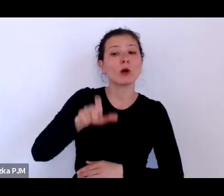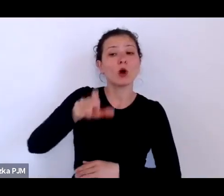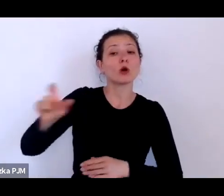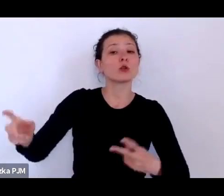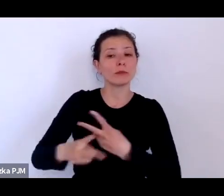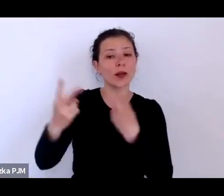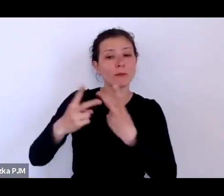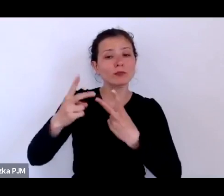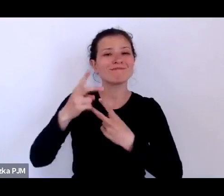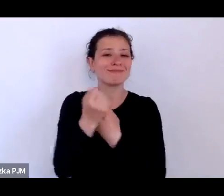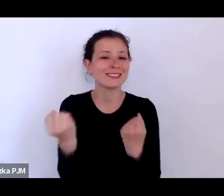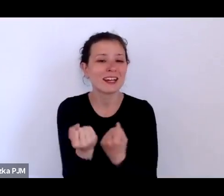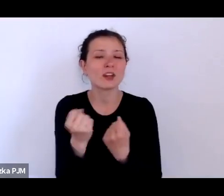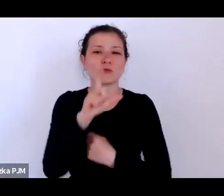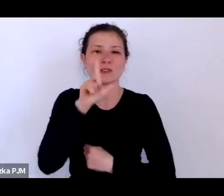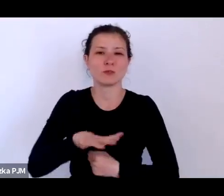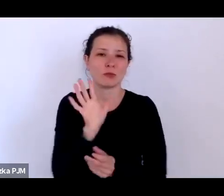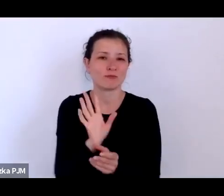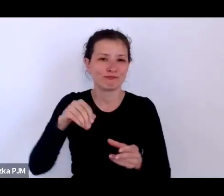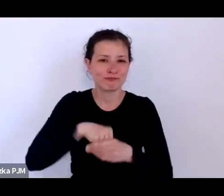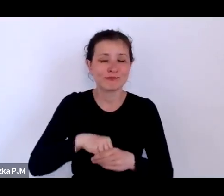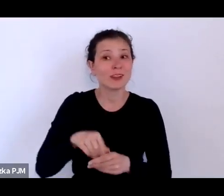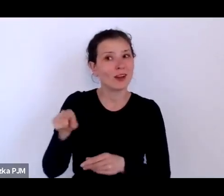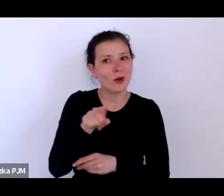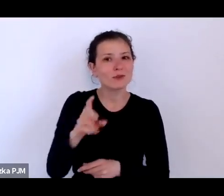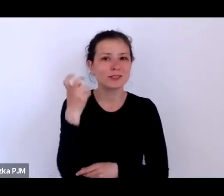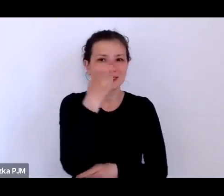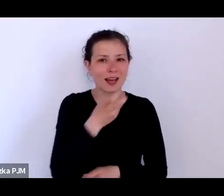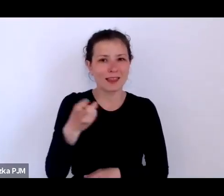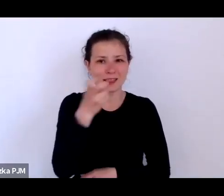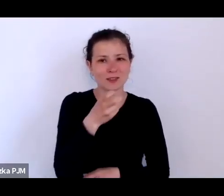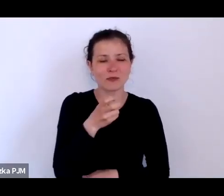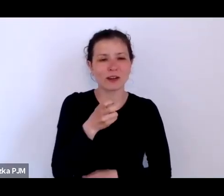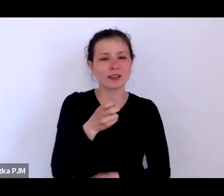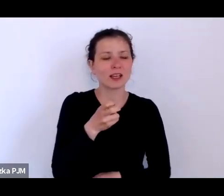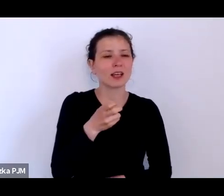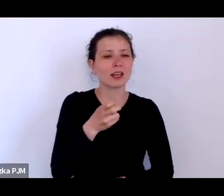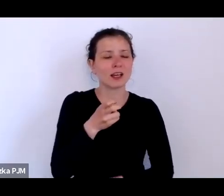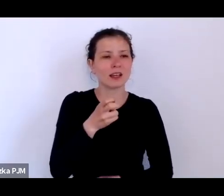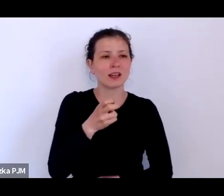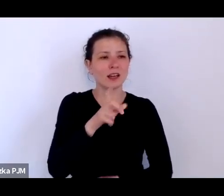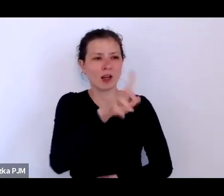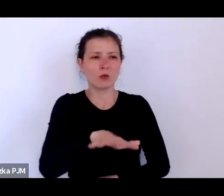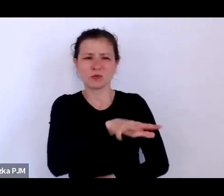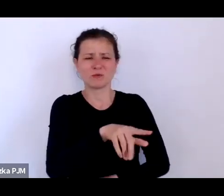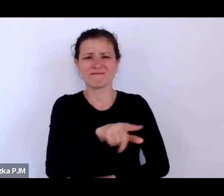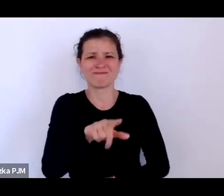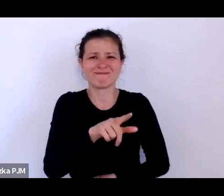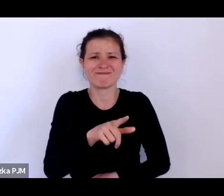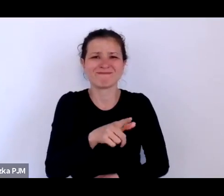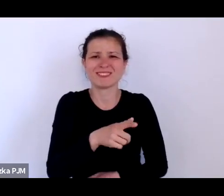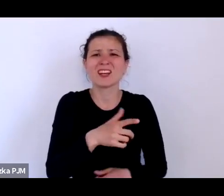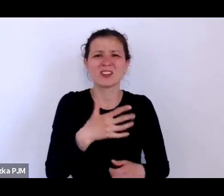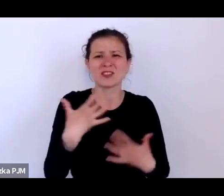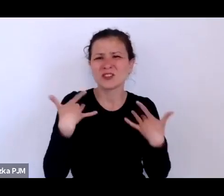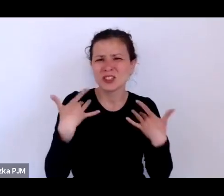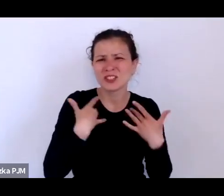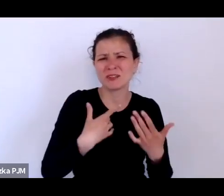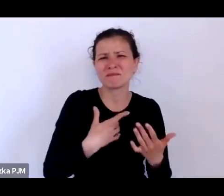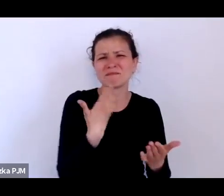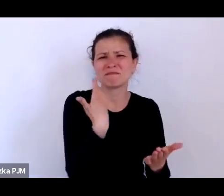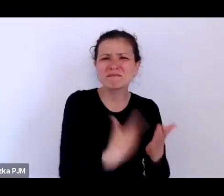którzy są zainteresowani ludźmi, którymi się nie powodzi, którzy są ofiarami systemu